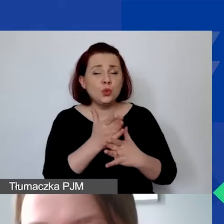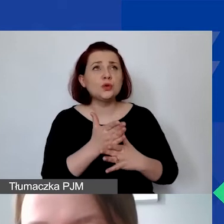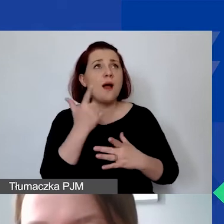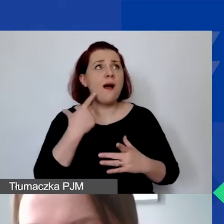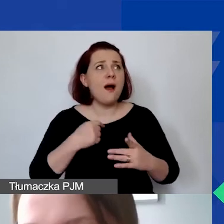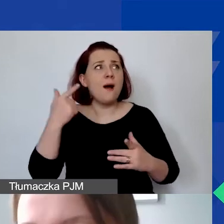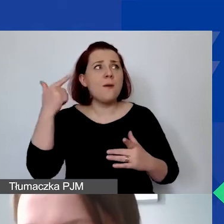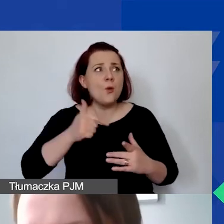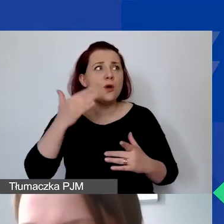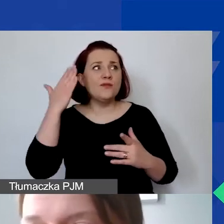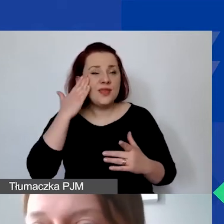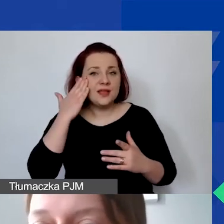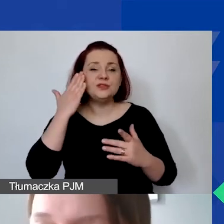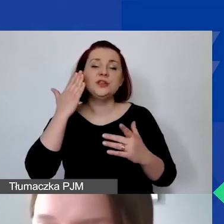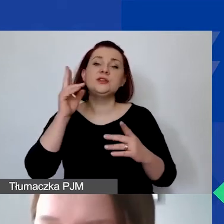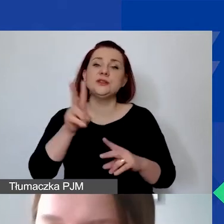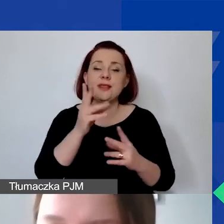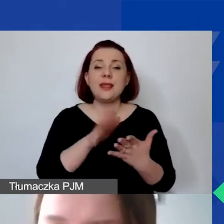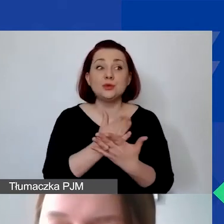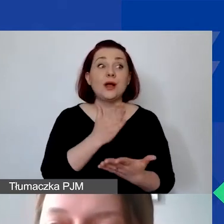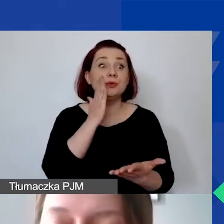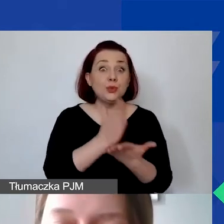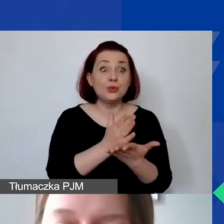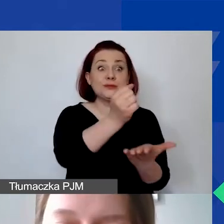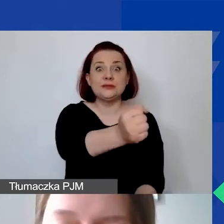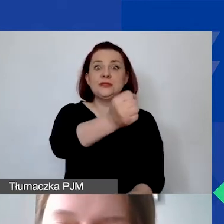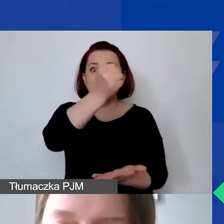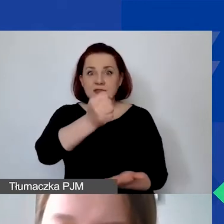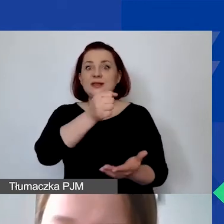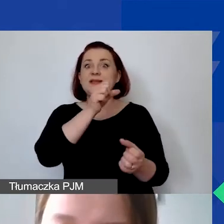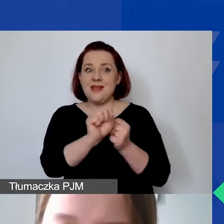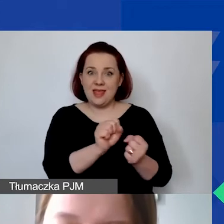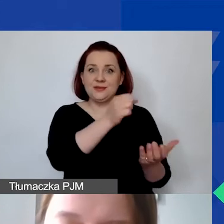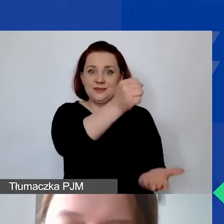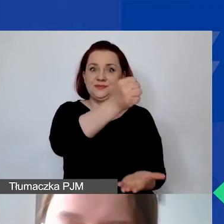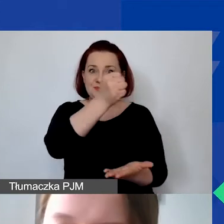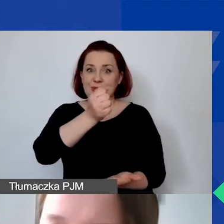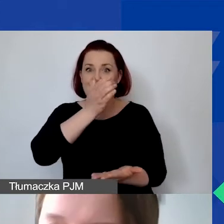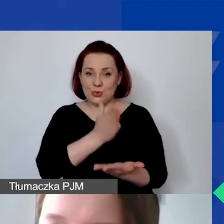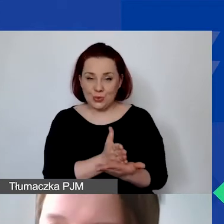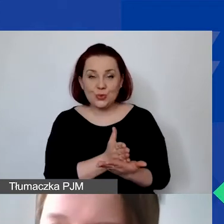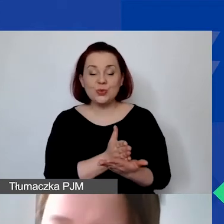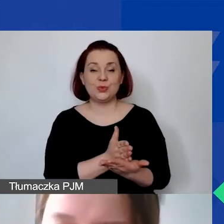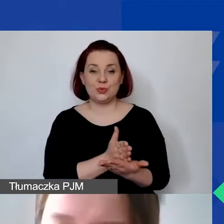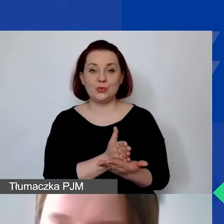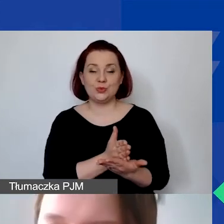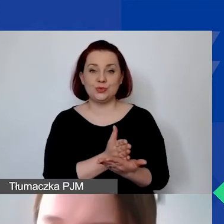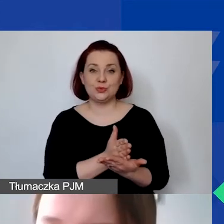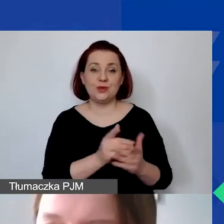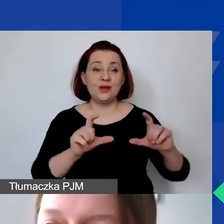w sytuacji, gdyby państwo otrzymali środki, grant w ramach całej procedury konkursowej,